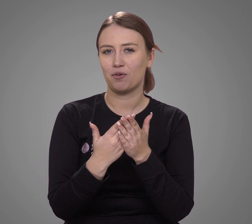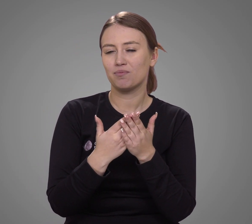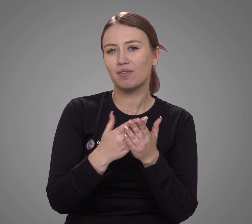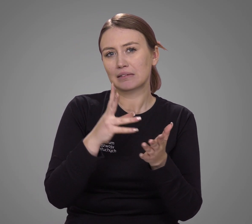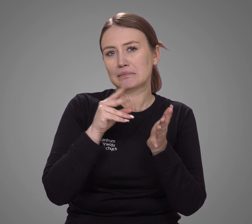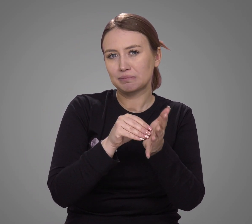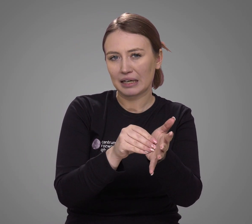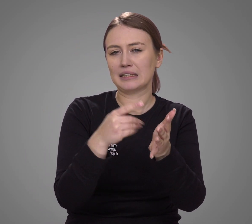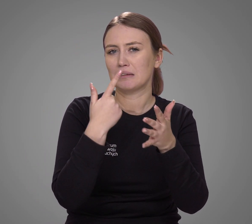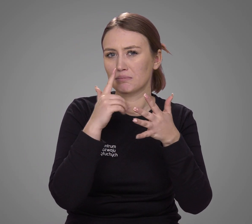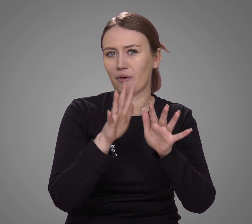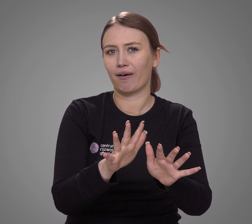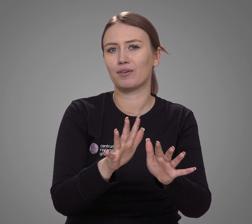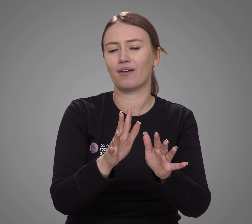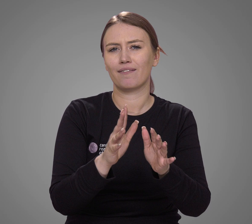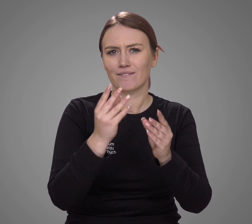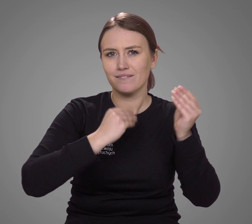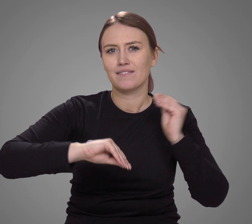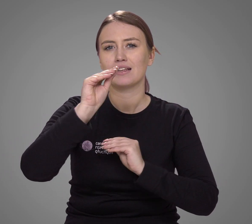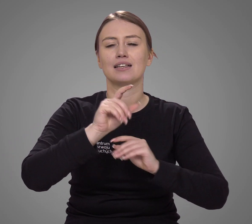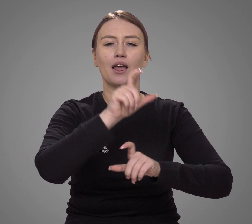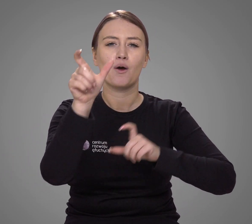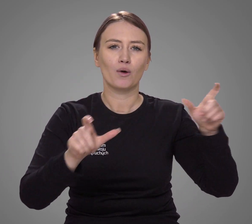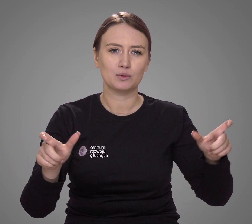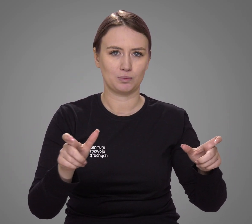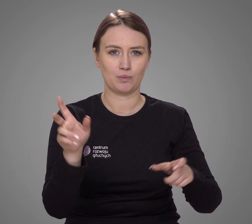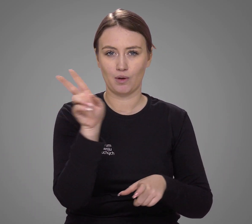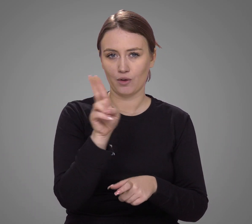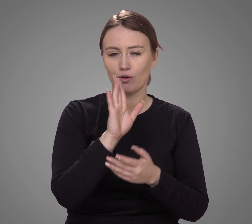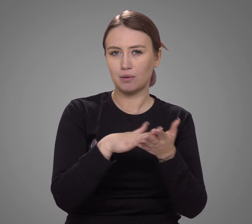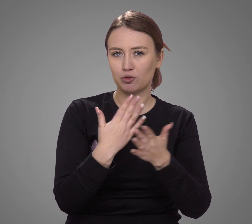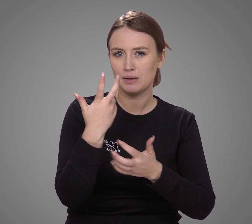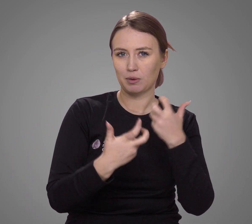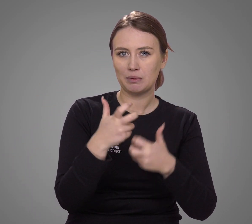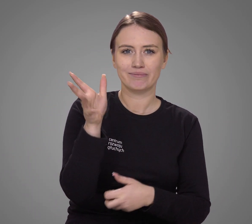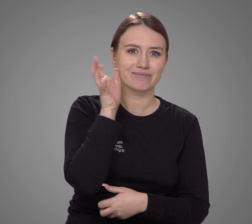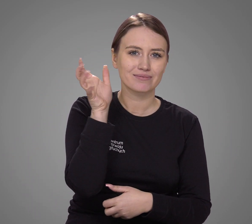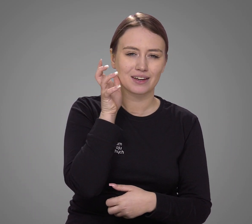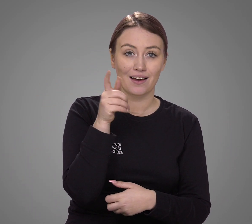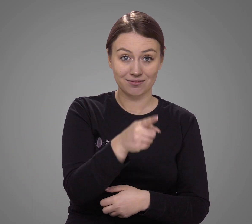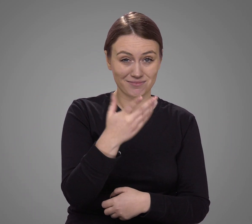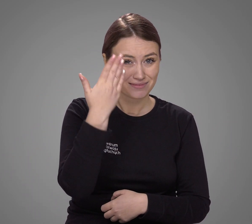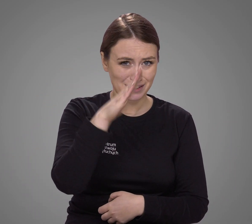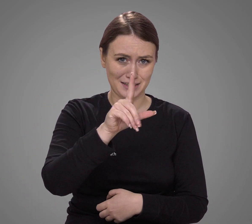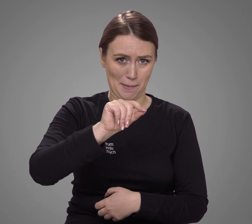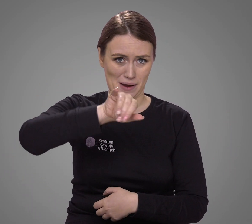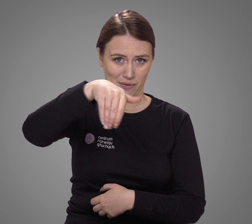z jednej strony praktyka pokazuje, że zdecydowana większość osób, która ma problemy ze słuchem, nie zna języka migowego